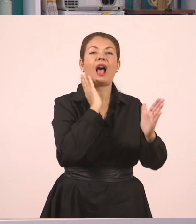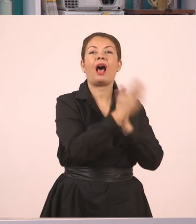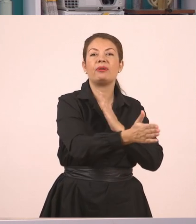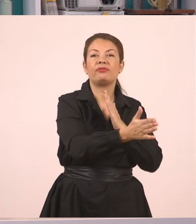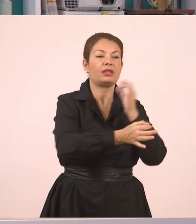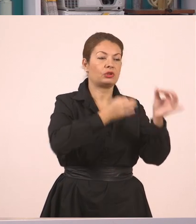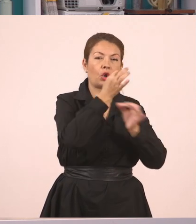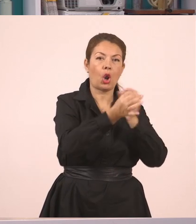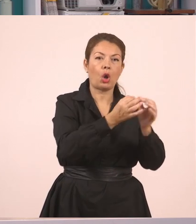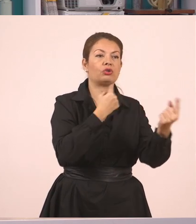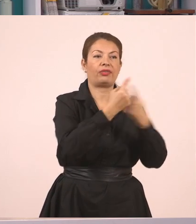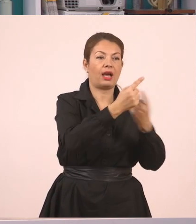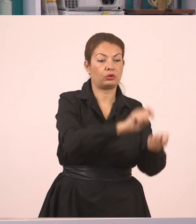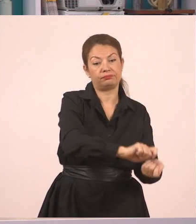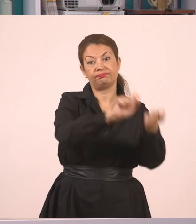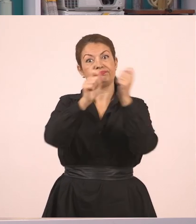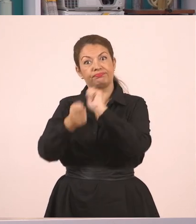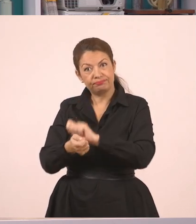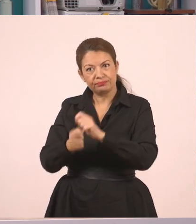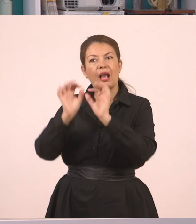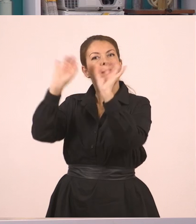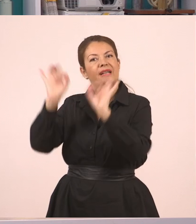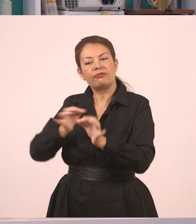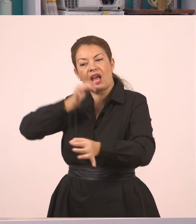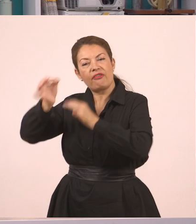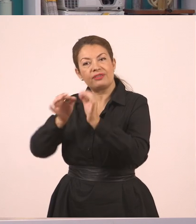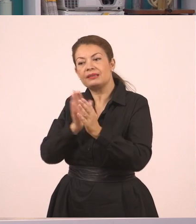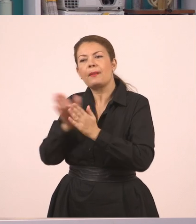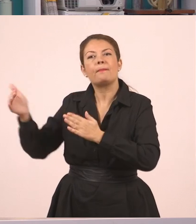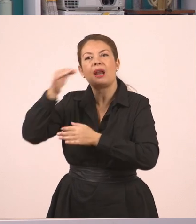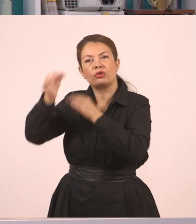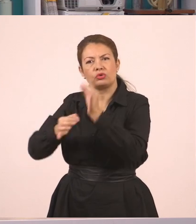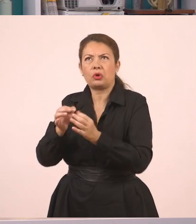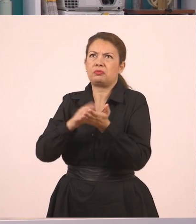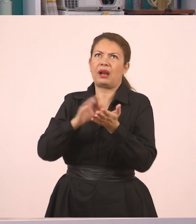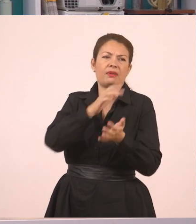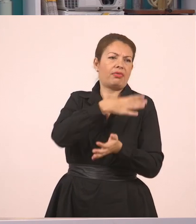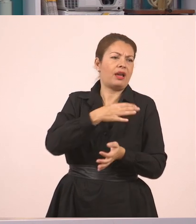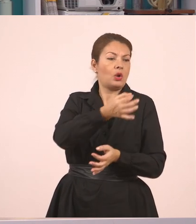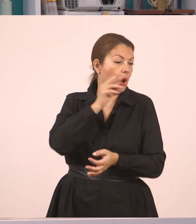μπορώ να τον κάνω πλάγιο λόγο, εάν θέλω να πω τα νέα σε κάποιον φίλο μου ή σε κάποιον που δεν ήταν μπροστά.